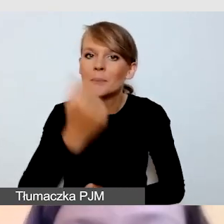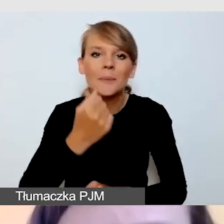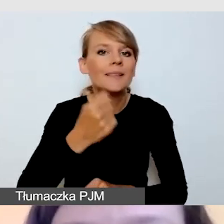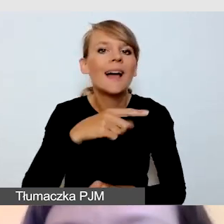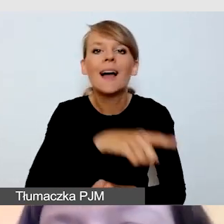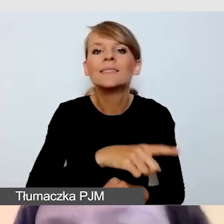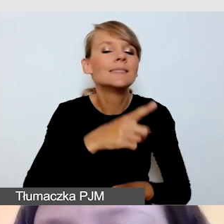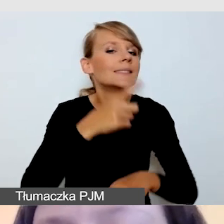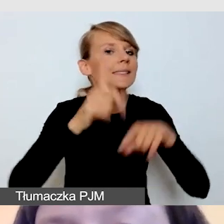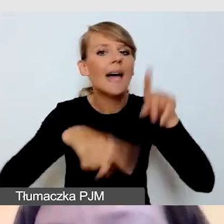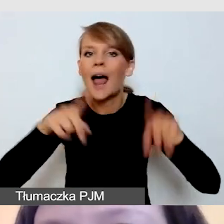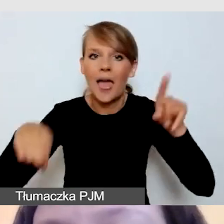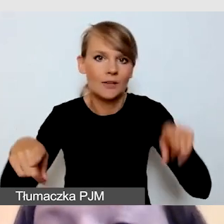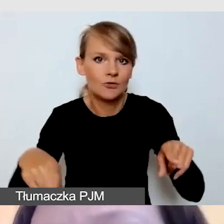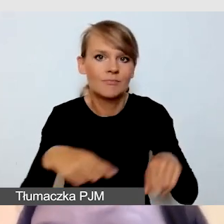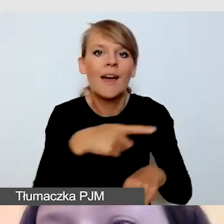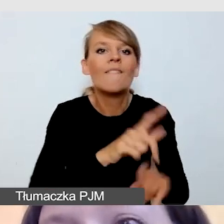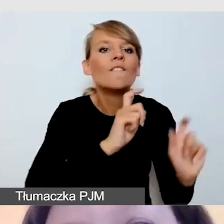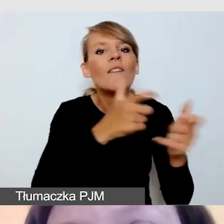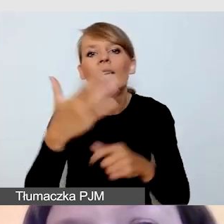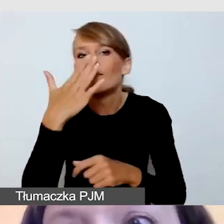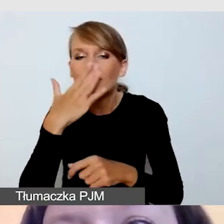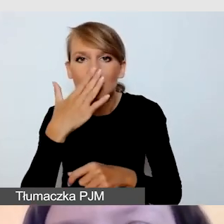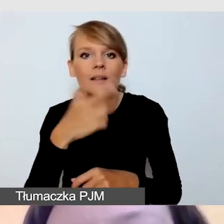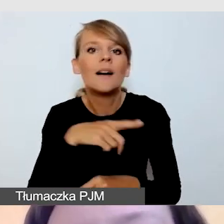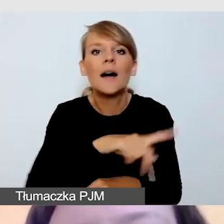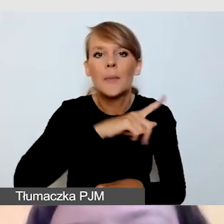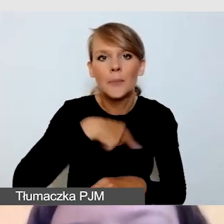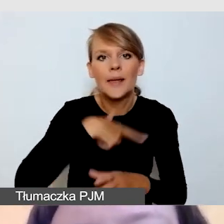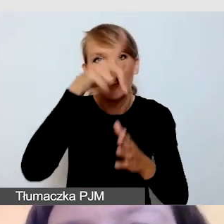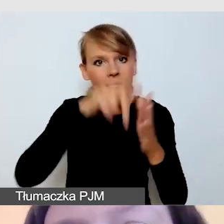stosujemy właściwą listę kontrolną do innych aspektów wydarzenia,